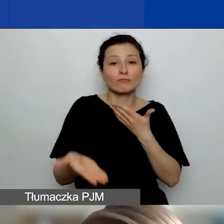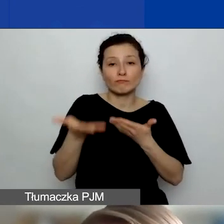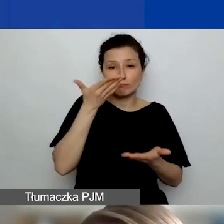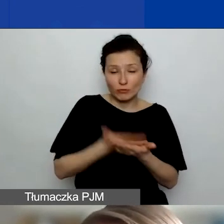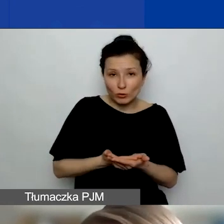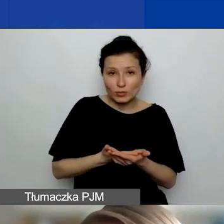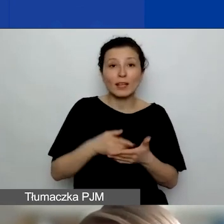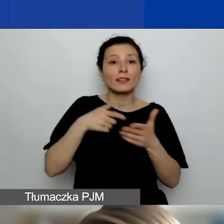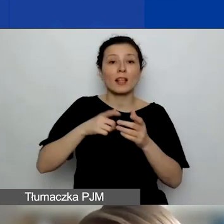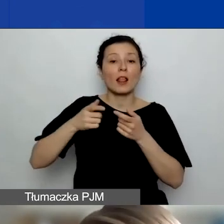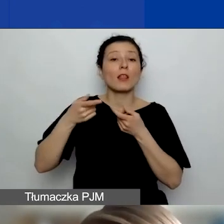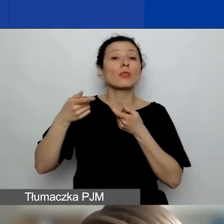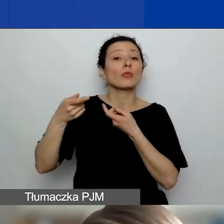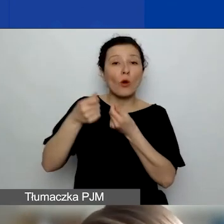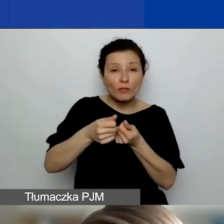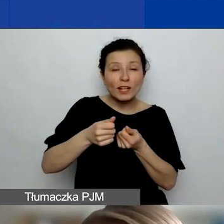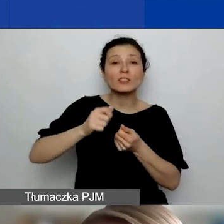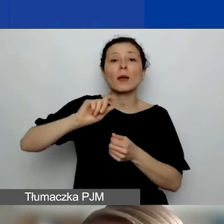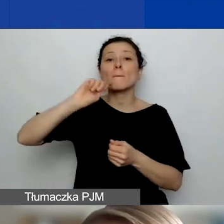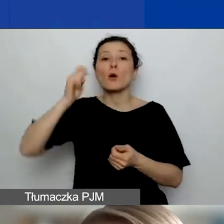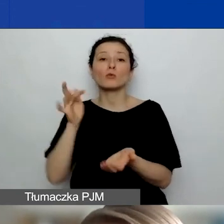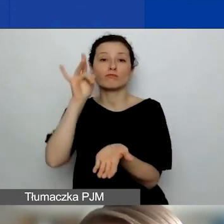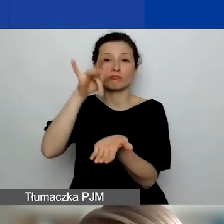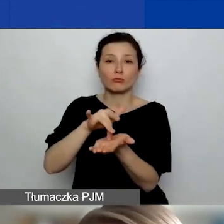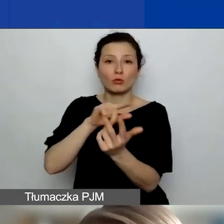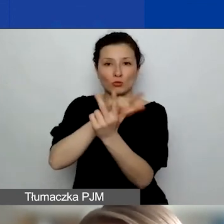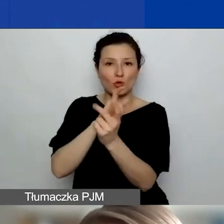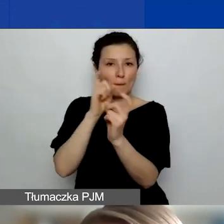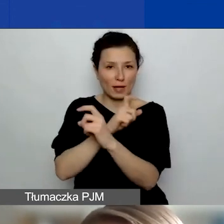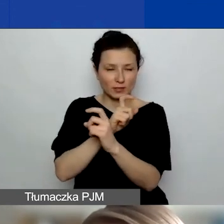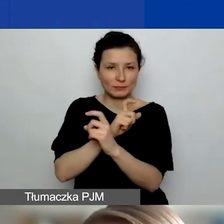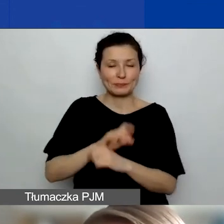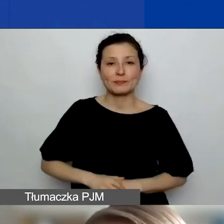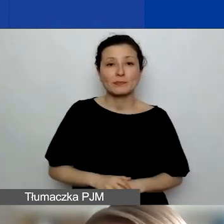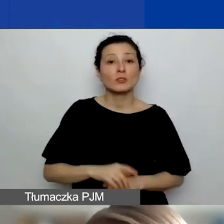o dofinansowanie podróży do Państw-Darczyńców. To jednorazowe dofinansowanie